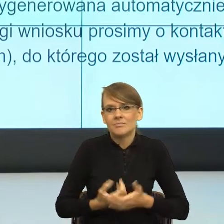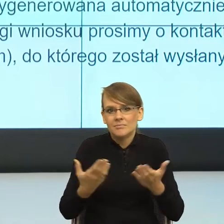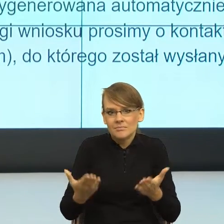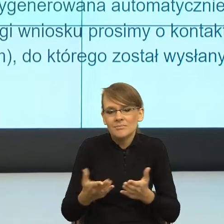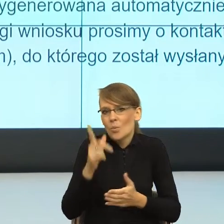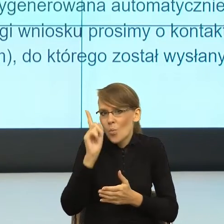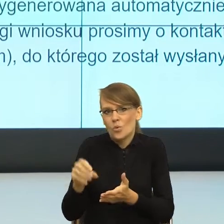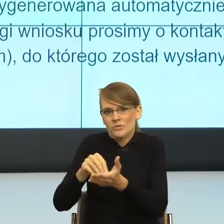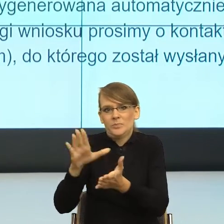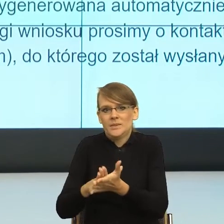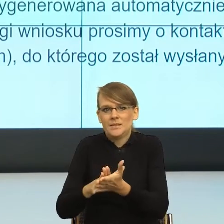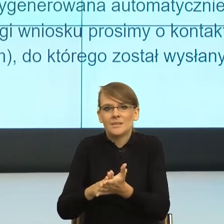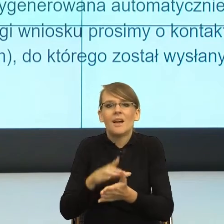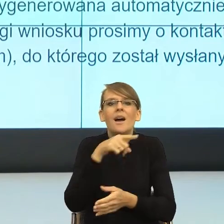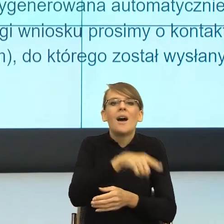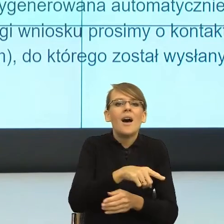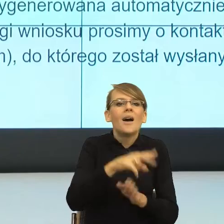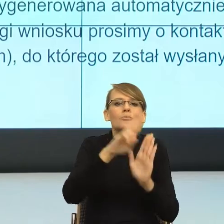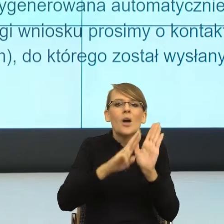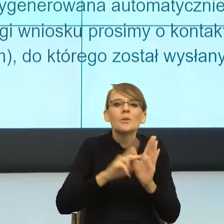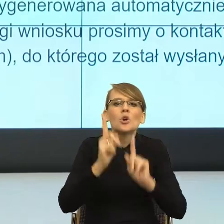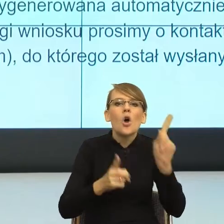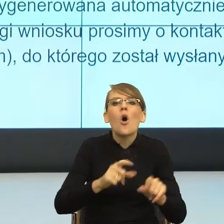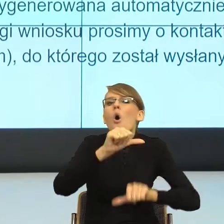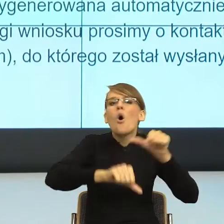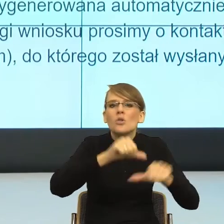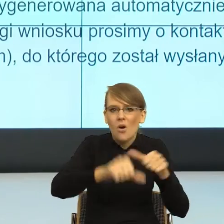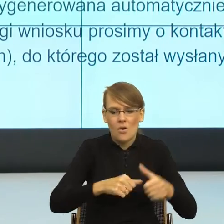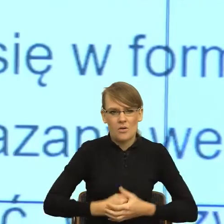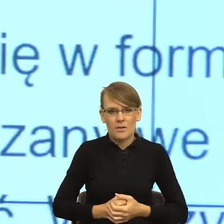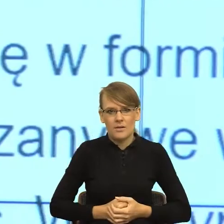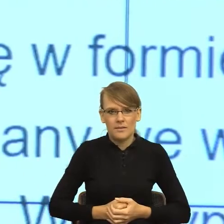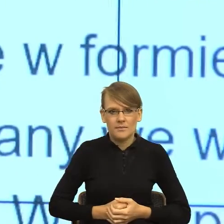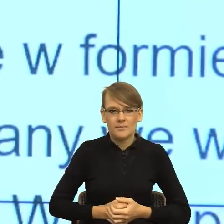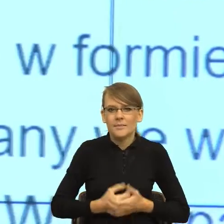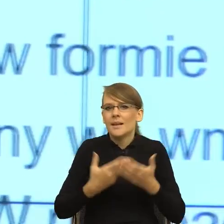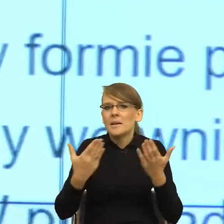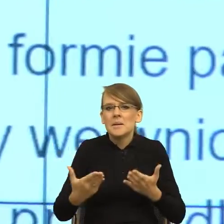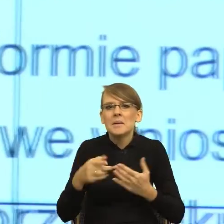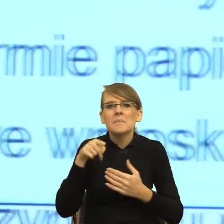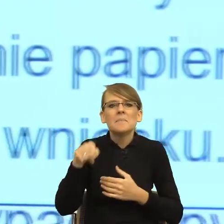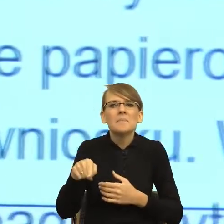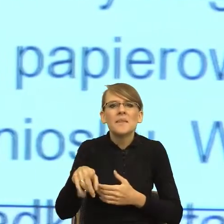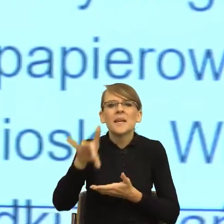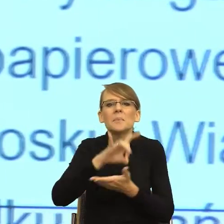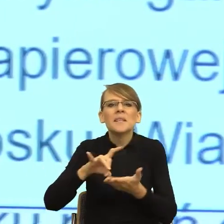z którego roku jest rozporządzenie, które rozporządzenie, jak rozumiane są gminne ośrodki i tak dalej, i tak dalej.